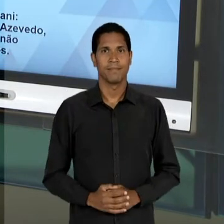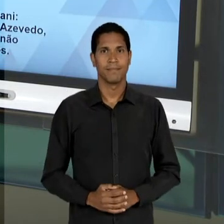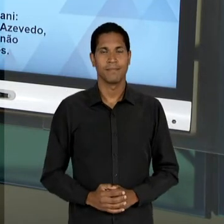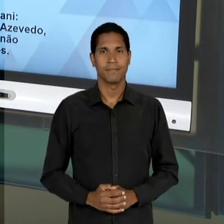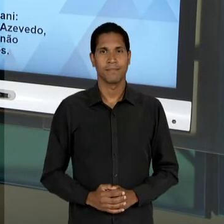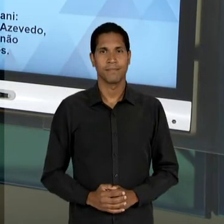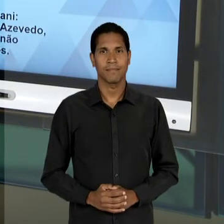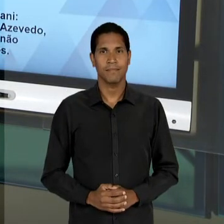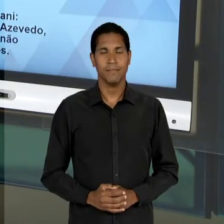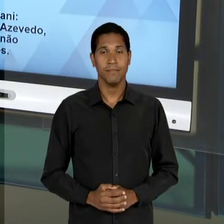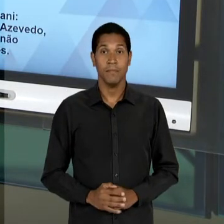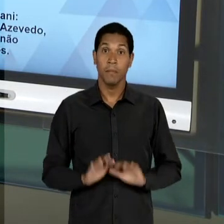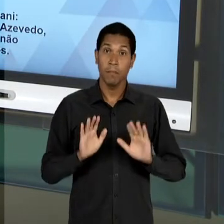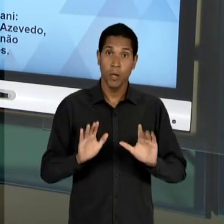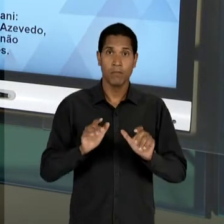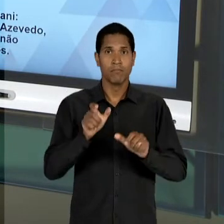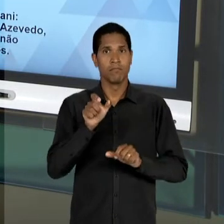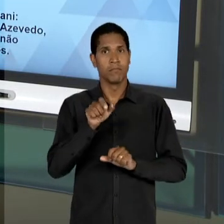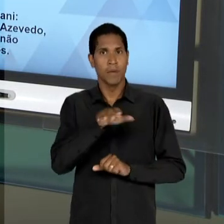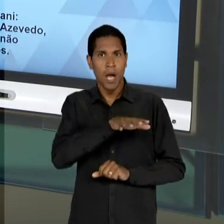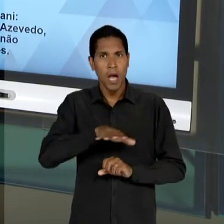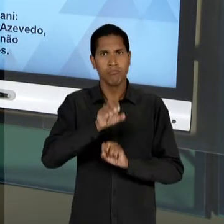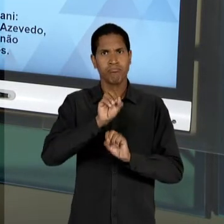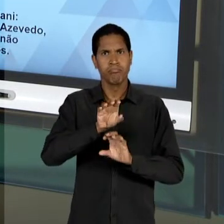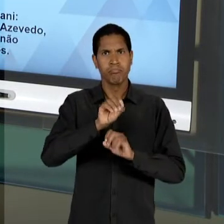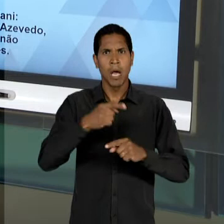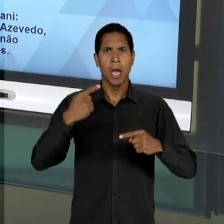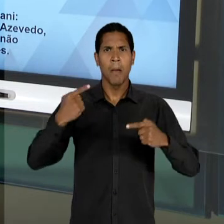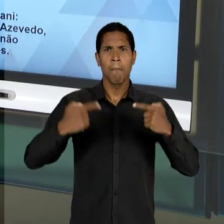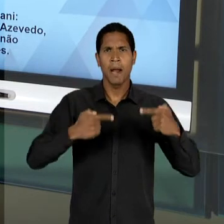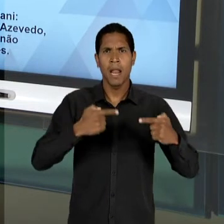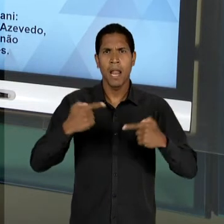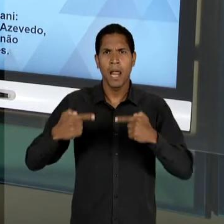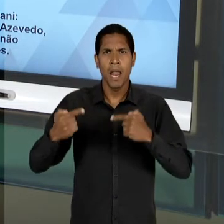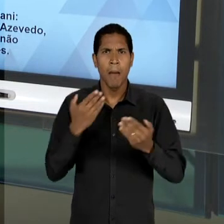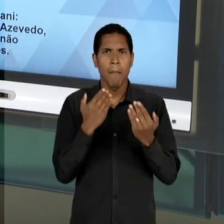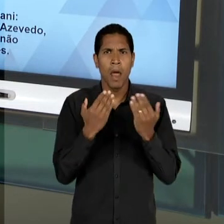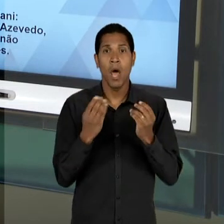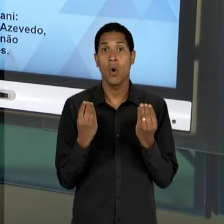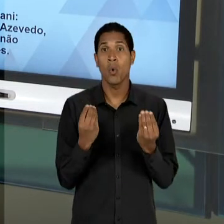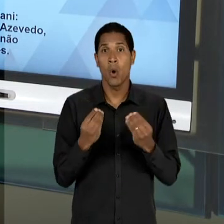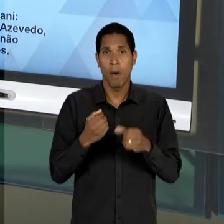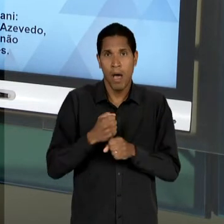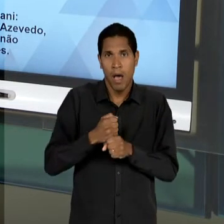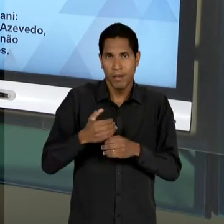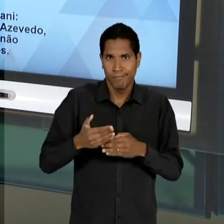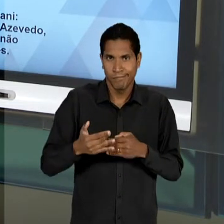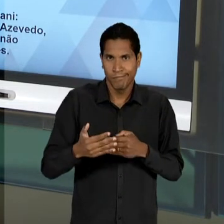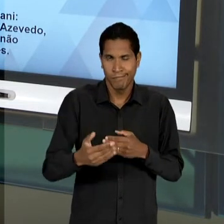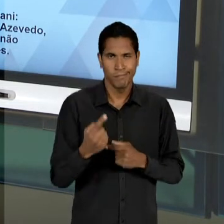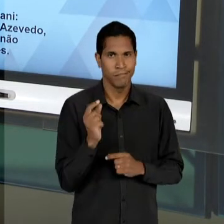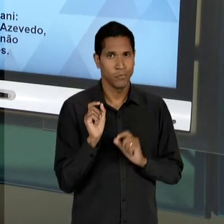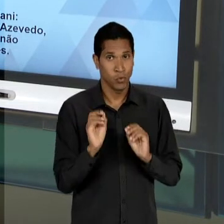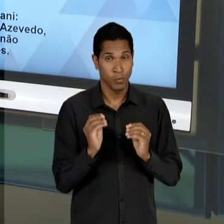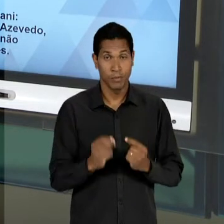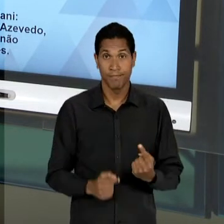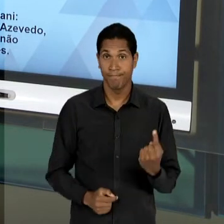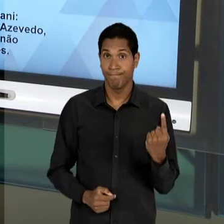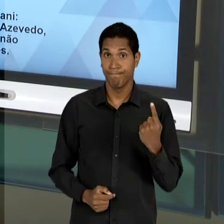ESSE DEBATE EDUCACIONAL AO LONGO DESSES ANOS? EM PRIMEIRO LUGAR, NO QUE DIZ RESPEITO AOS